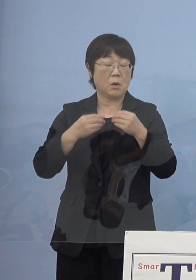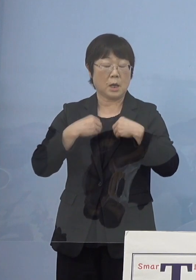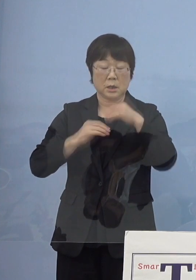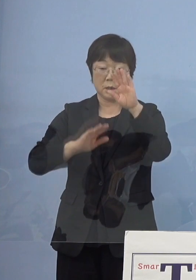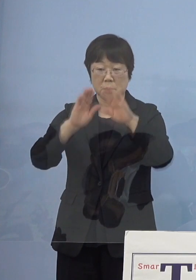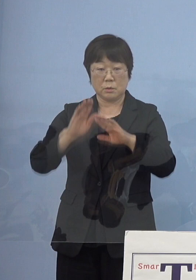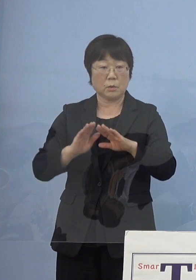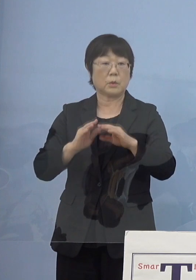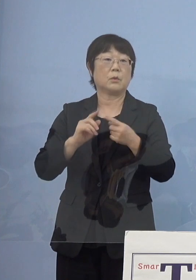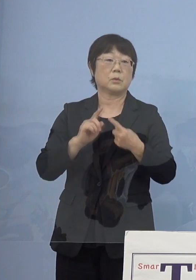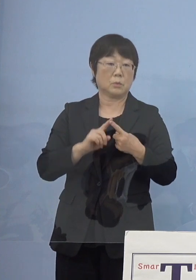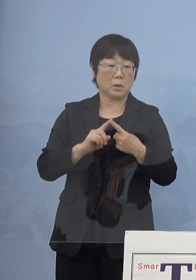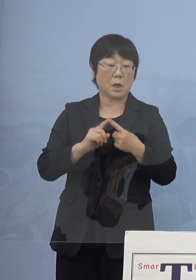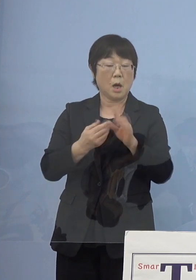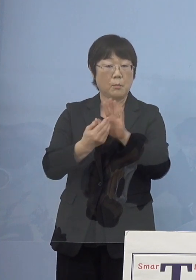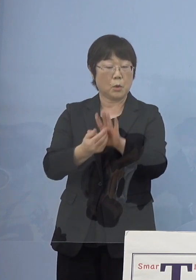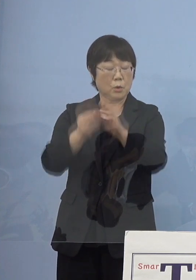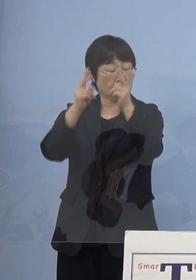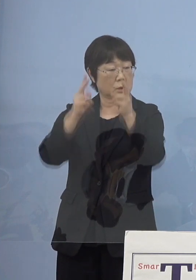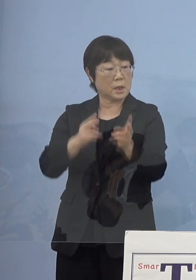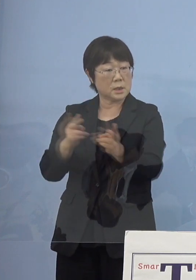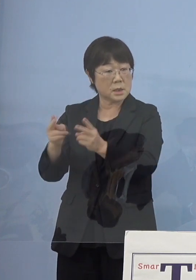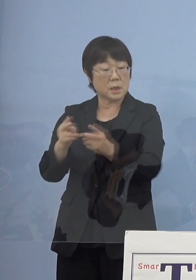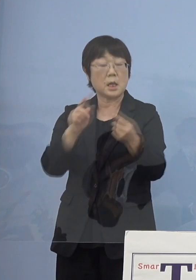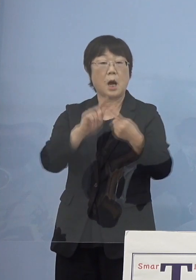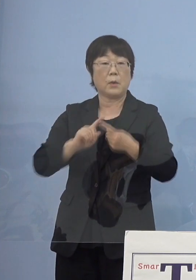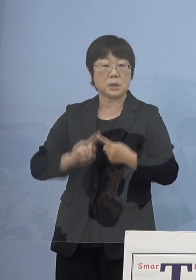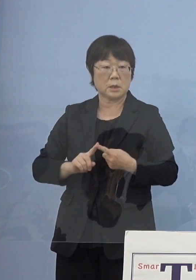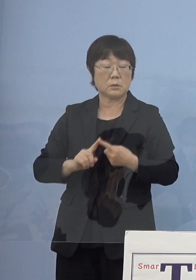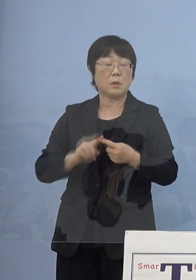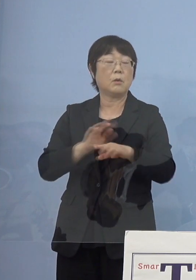あるいは防御態勢 これに合わす形に変えていきたい